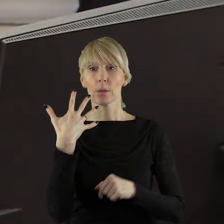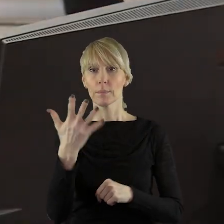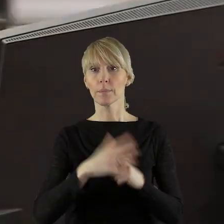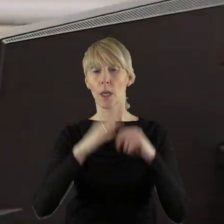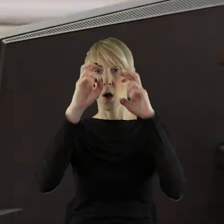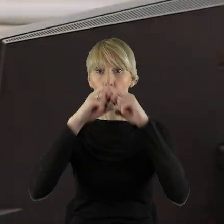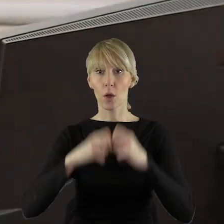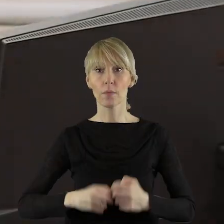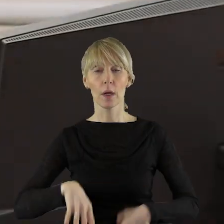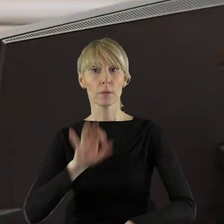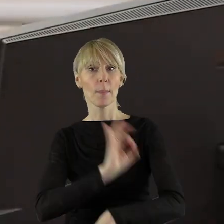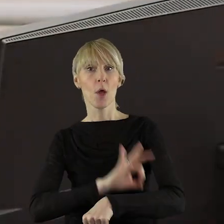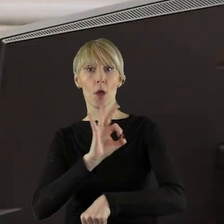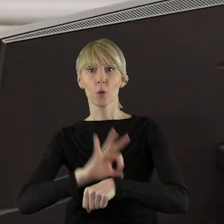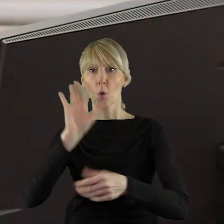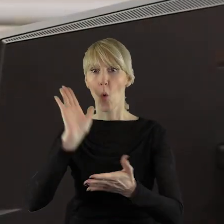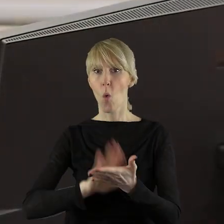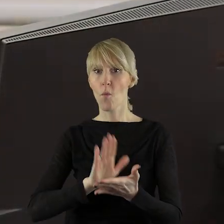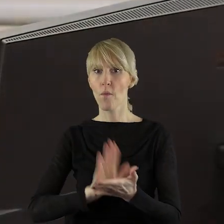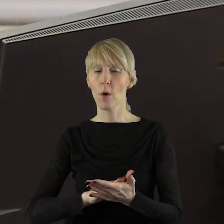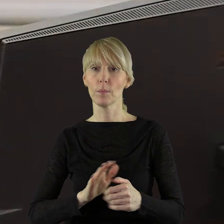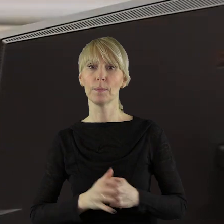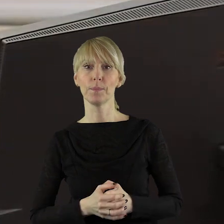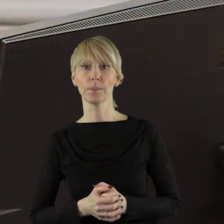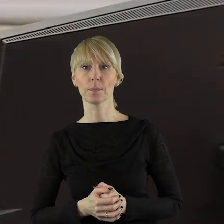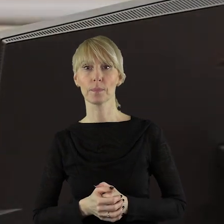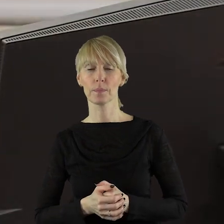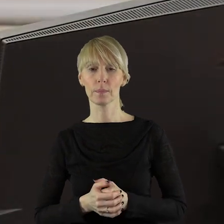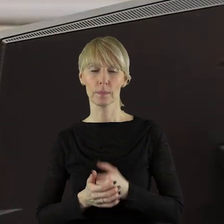to jest rozpatrzenie projektów uchwał.